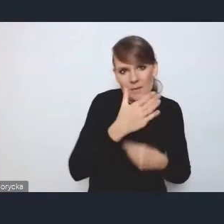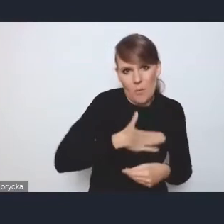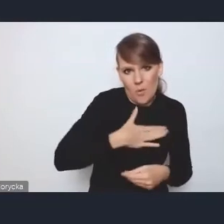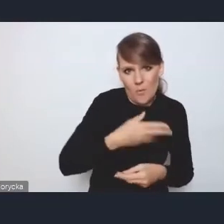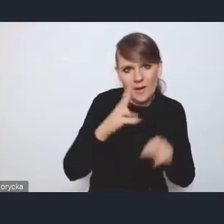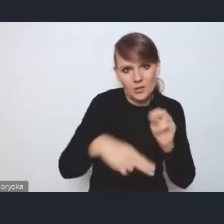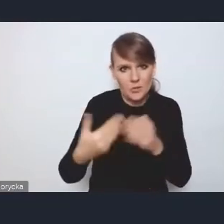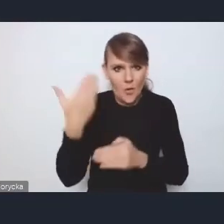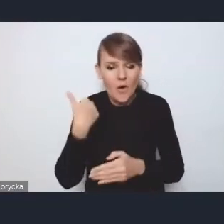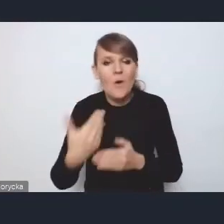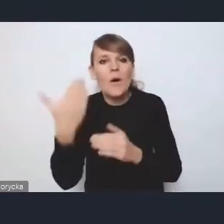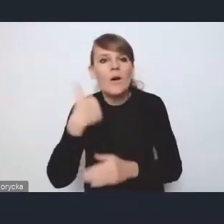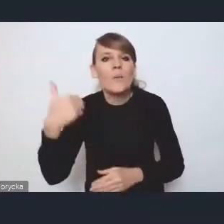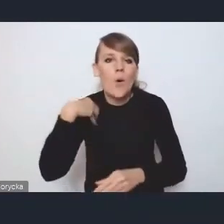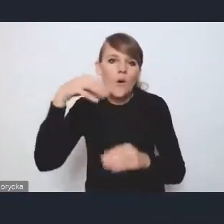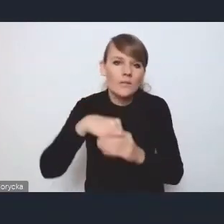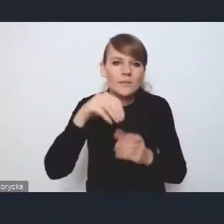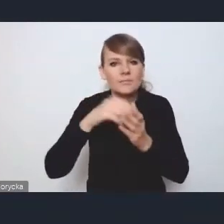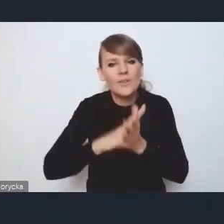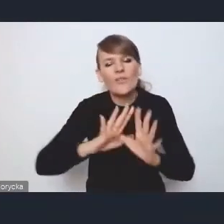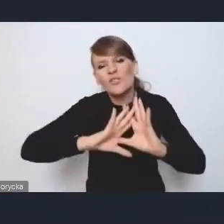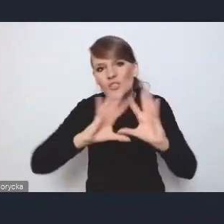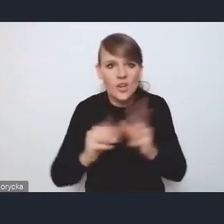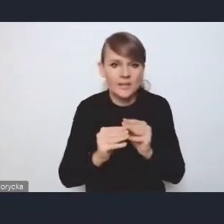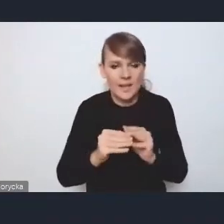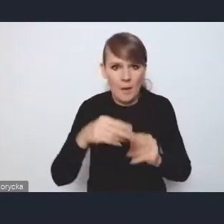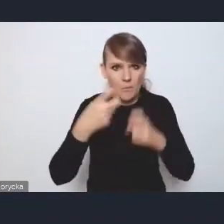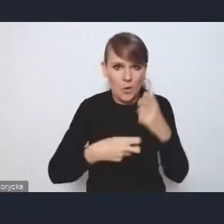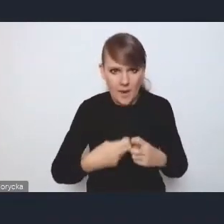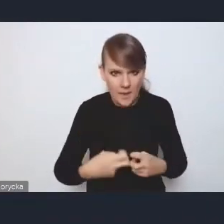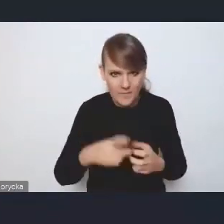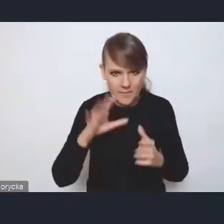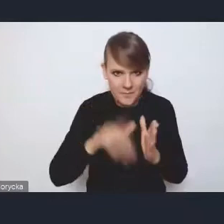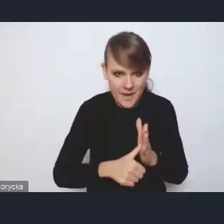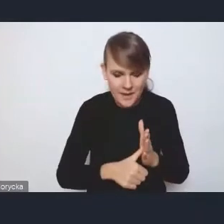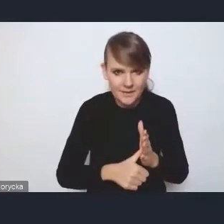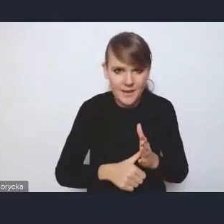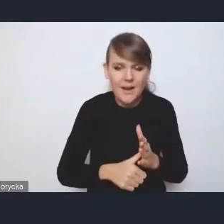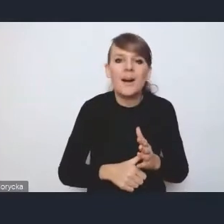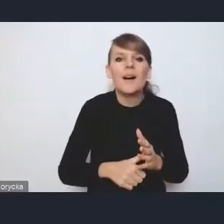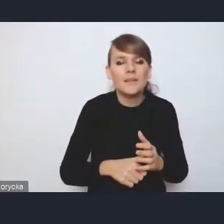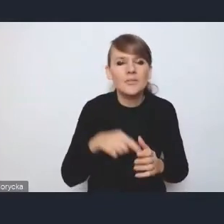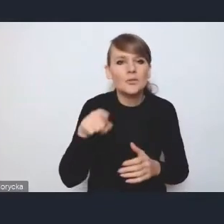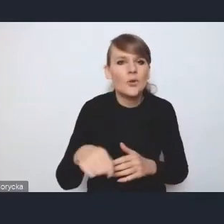spis wszystkich możliwych problemów, jakie się pojawiają w miastach. I pod tym względem była dokumentem mało odkrywczym,